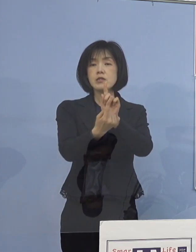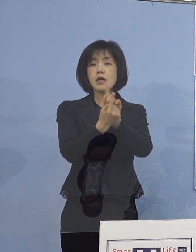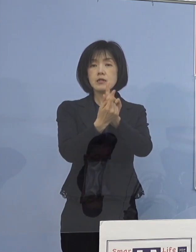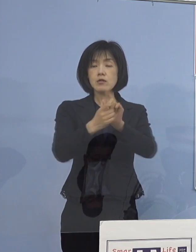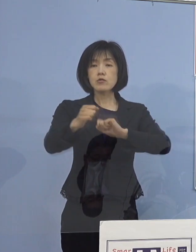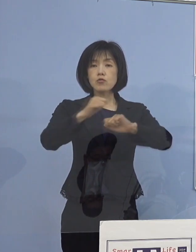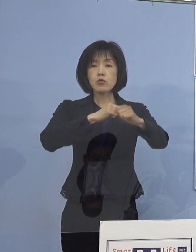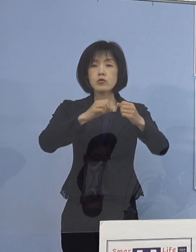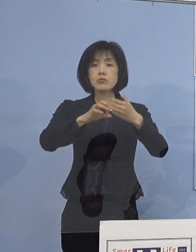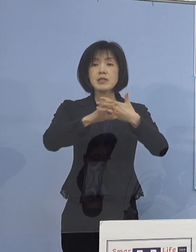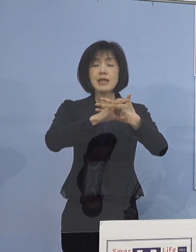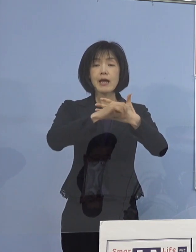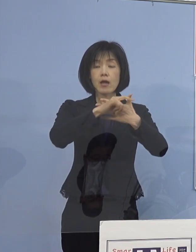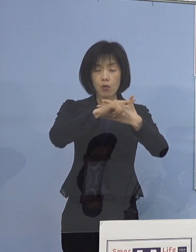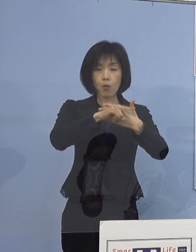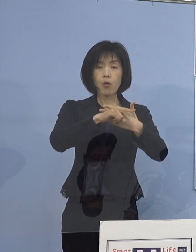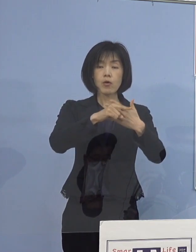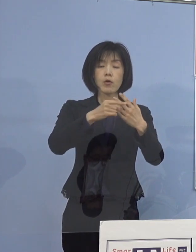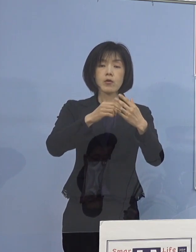通知をさせていただきまして